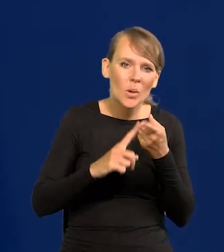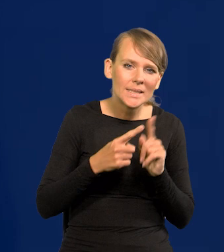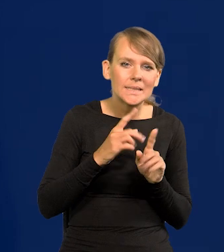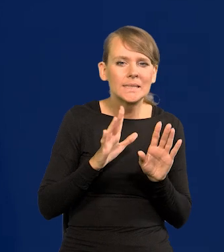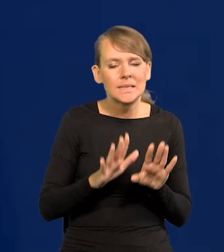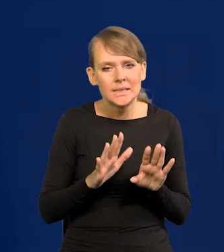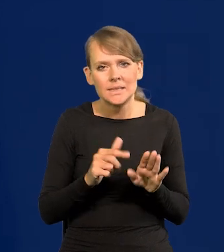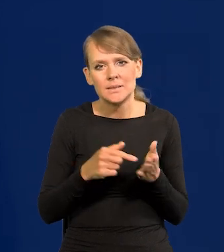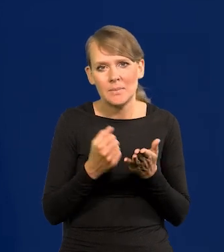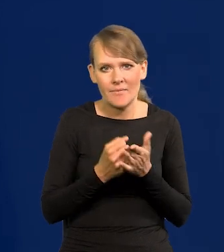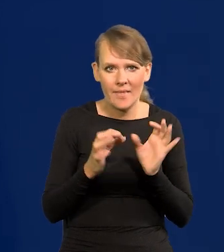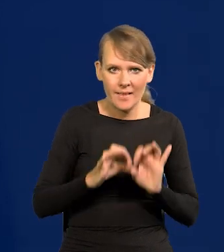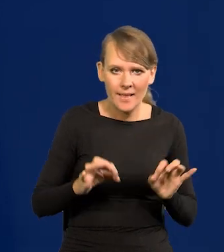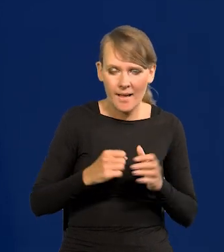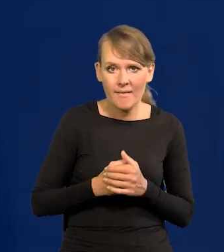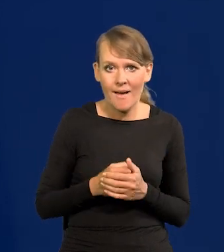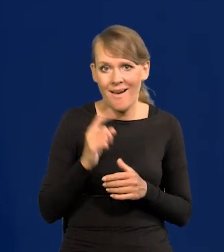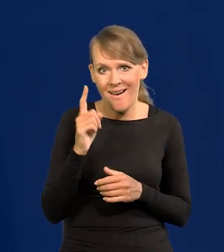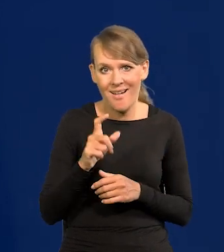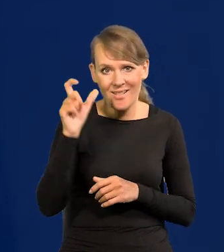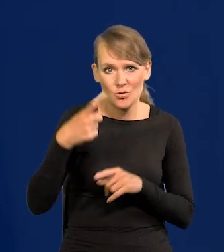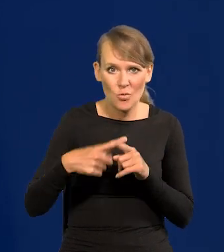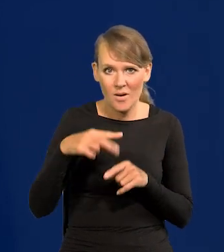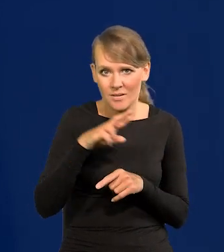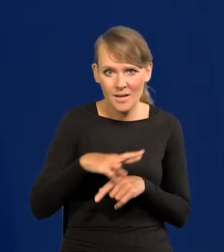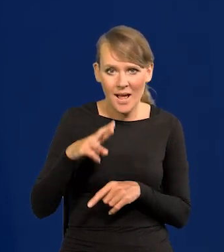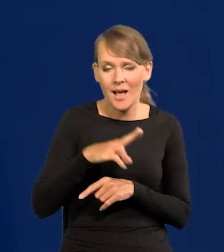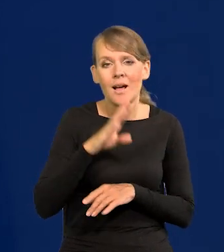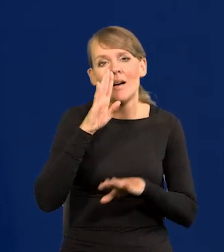Ale członek Rady ma tylko jedno stanowisko na zewnątrz,